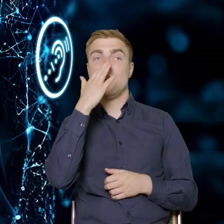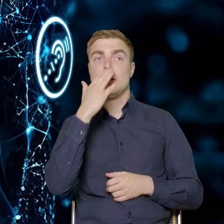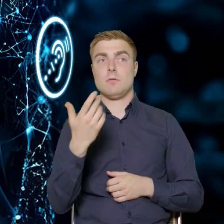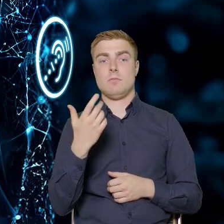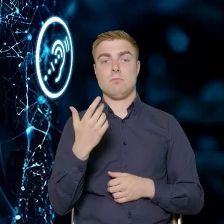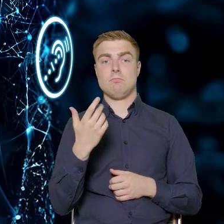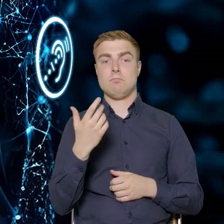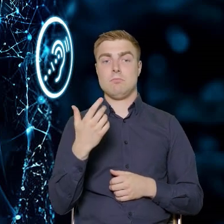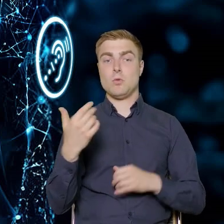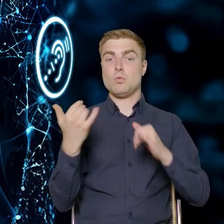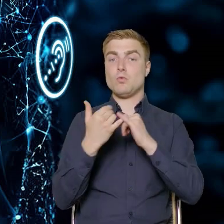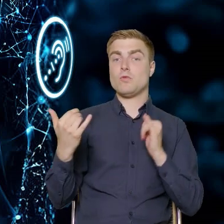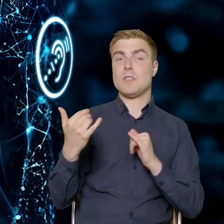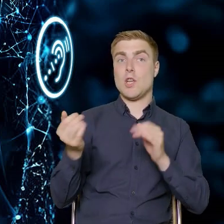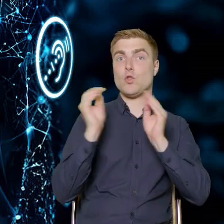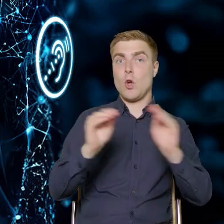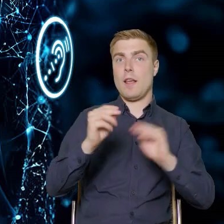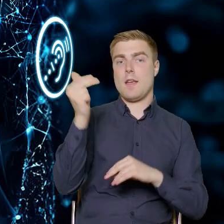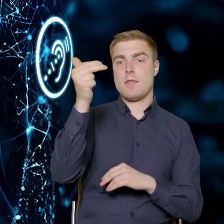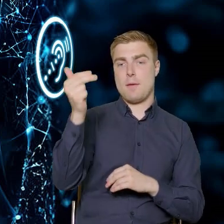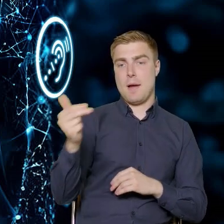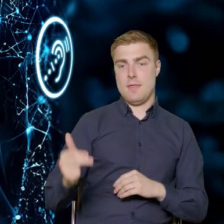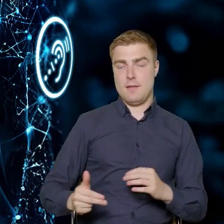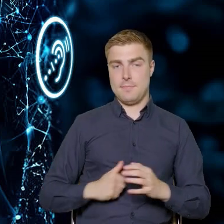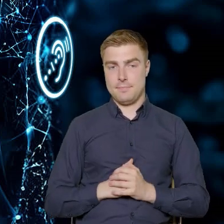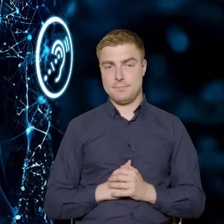znajdą się podczas tych szkoleń. Pierwsza część